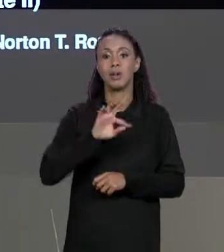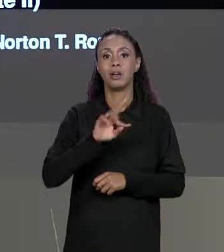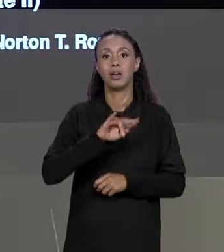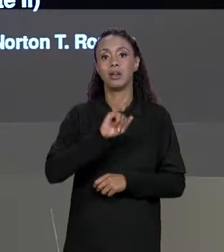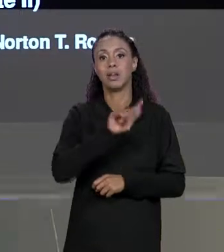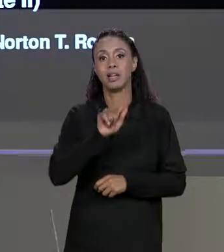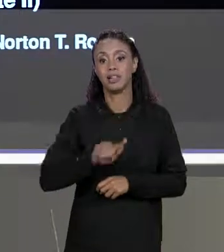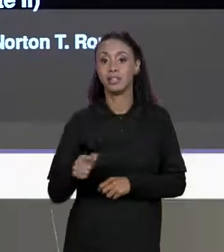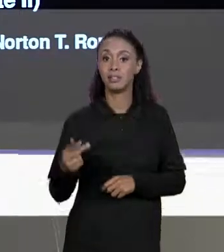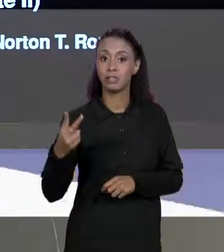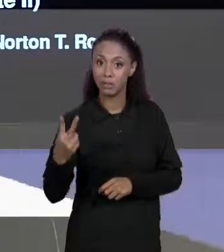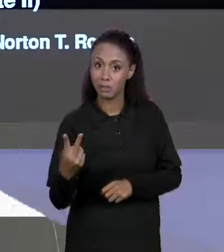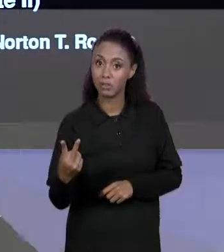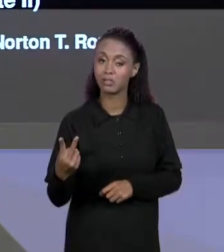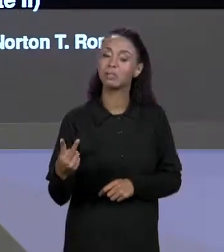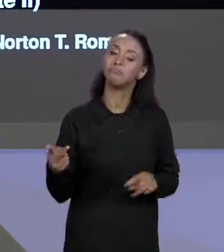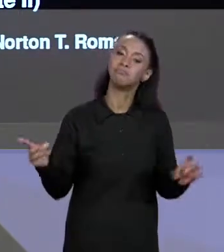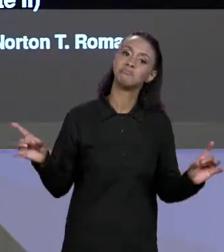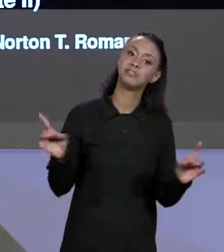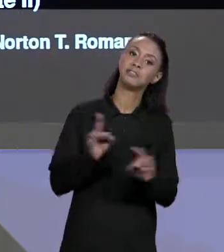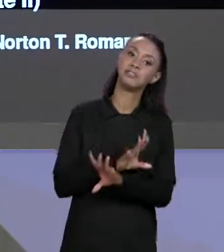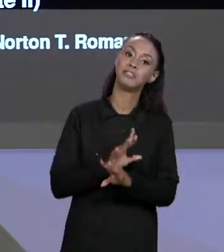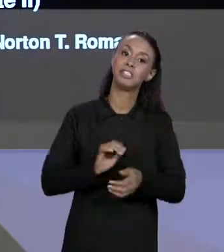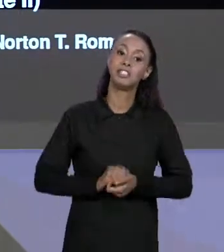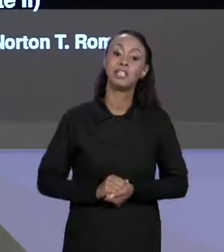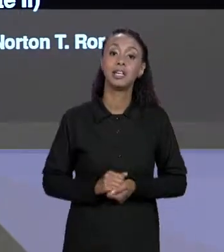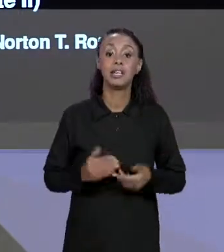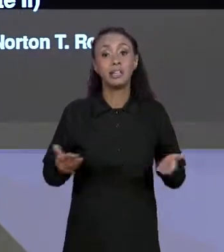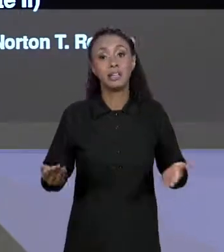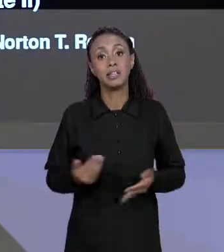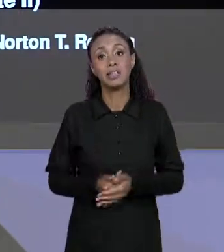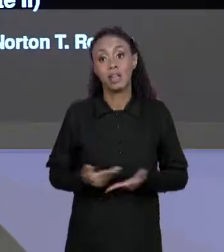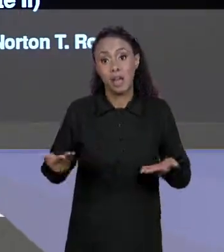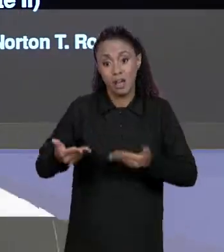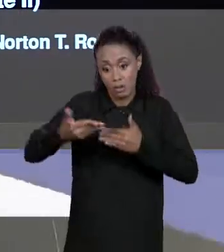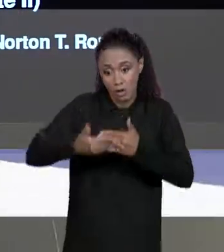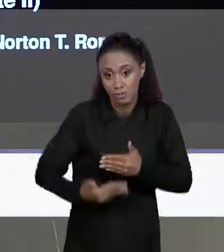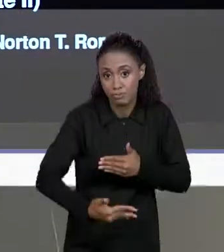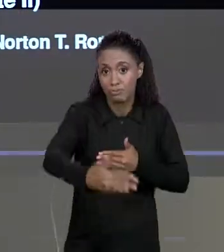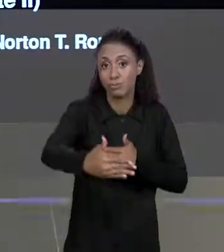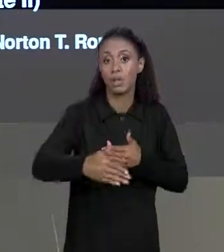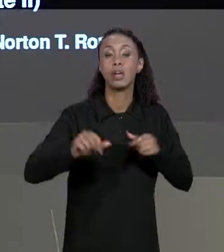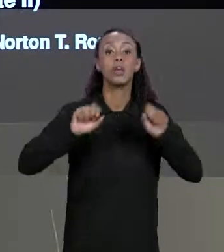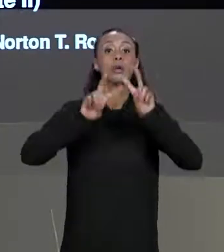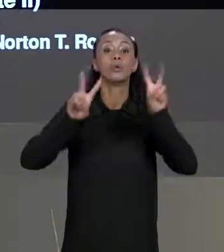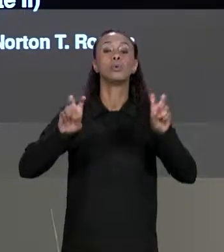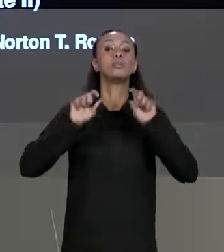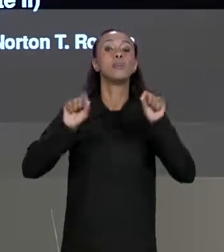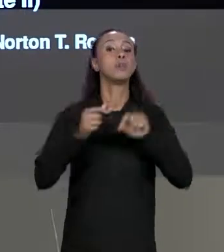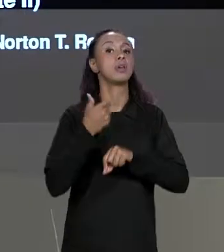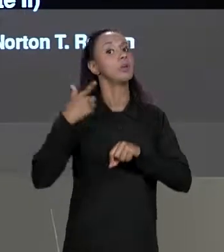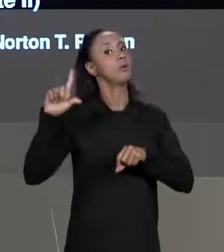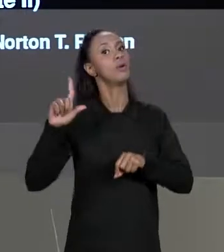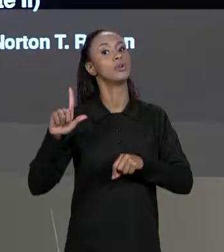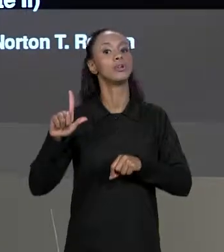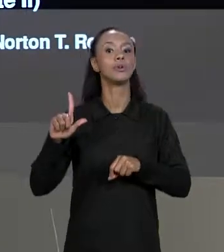SOBRE MATRIZES, QUE COMEÇOU NA AULA ANTERIOR E A PARTIR DE AGORA VAMOS COMEÇAR A FALAR DE UM OUTRO ASSUNTO, A GENTE VAI FALAR MAIS DE PARADIGMA DE